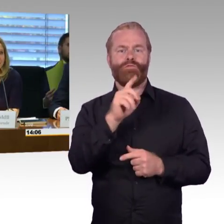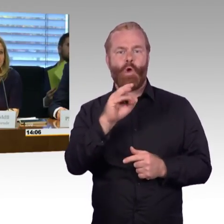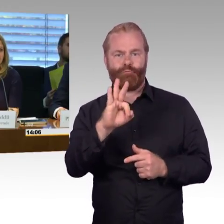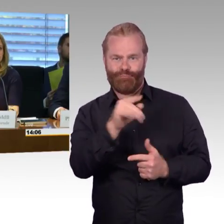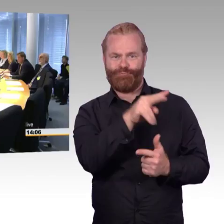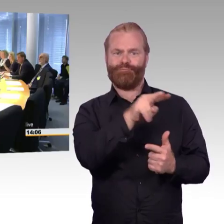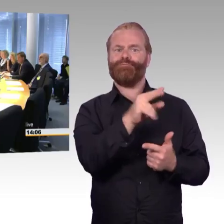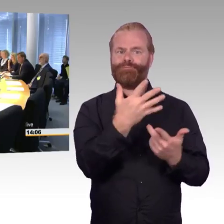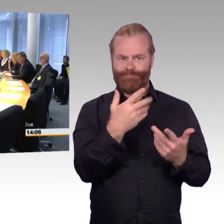Sie haben das Wort.